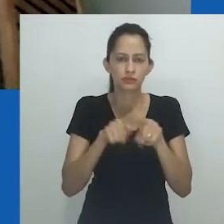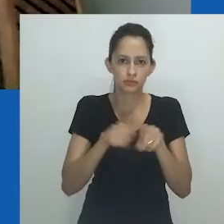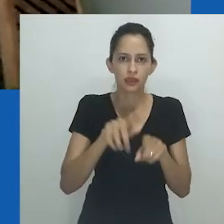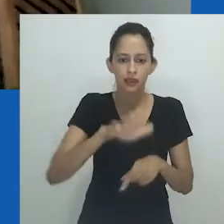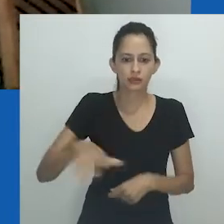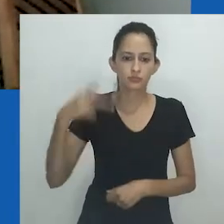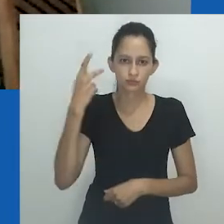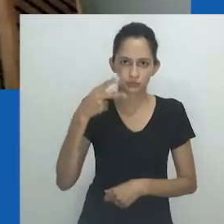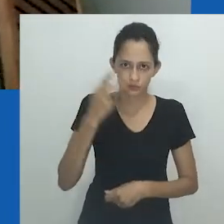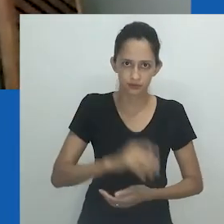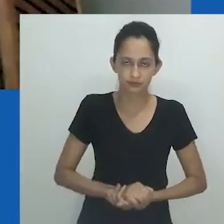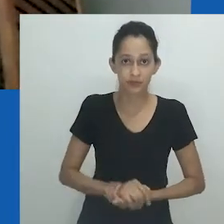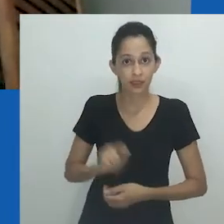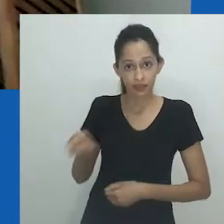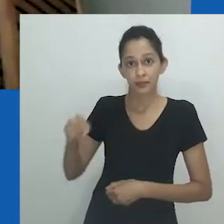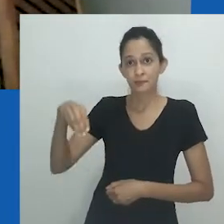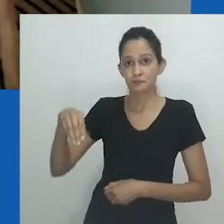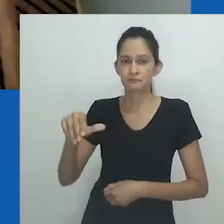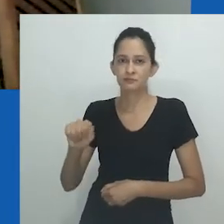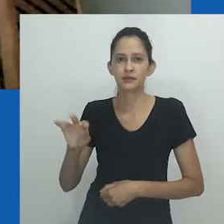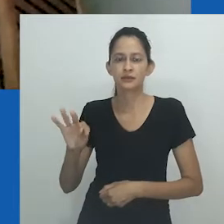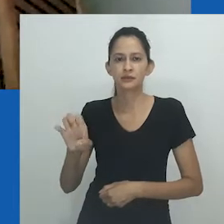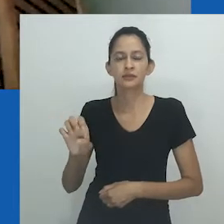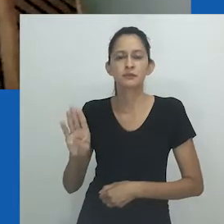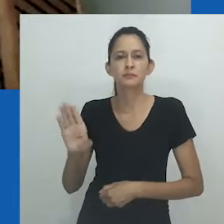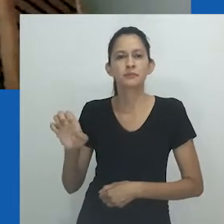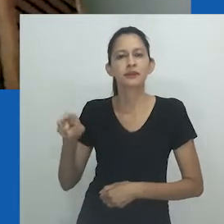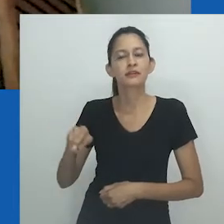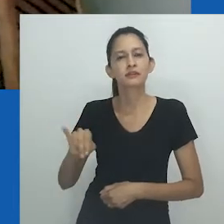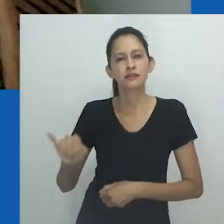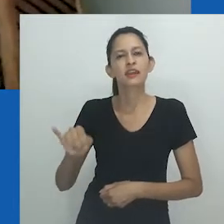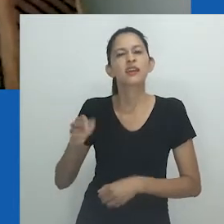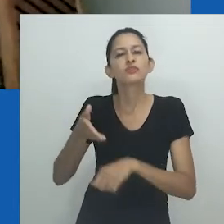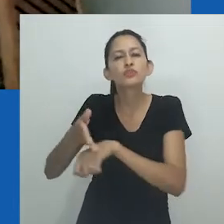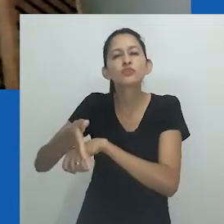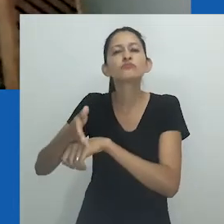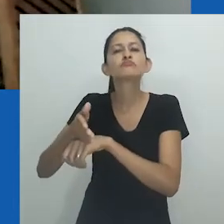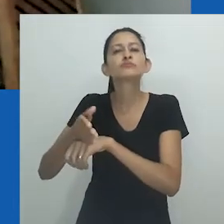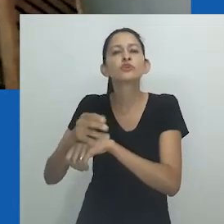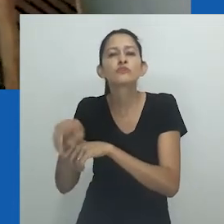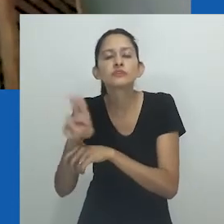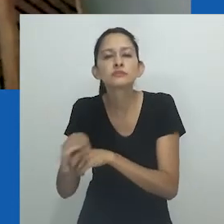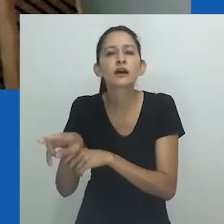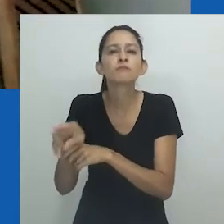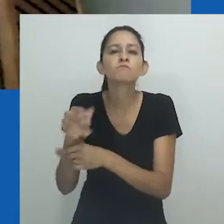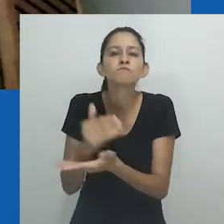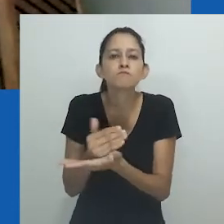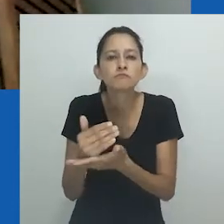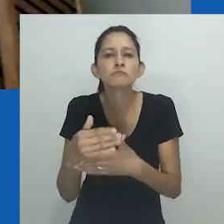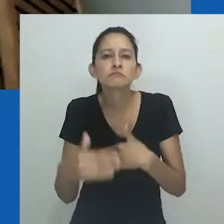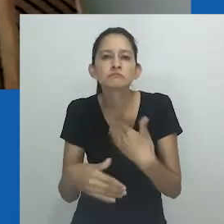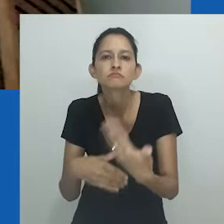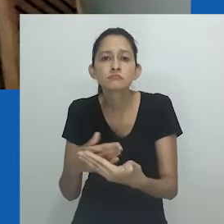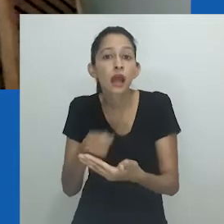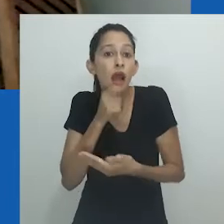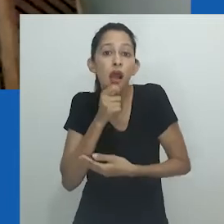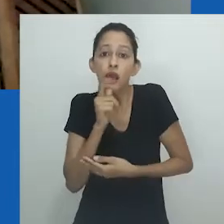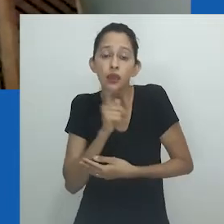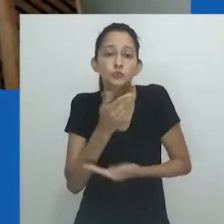Também Matebeni, ao ingressar na universidade, não se via no conhecimento produzido naquele momento de transição do regime do Apartheid para a democracia.